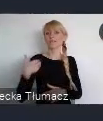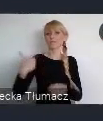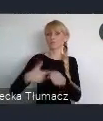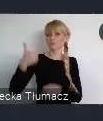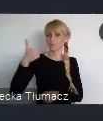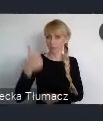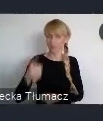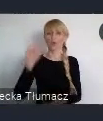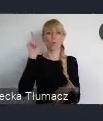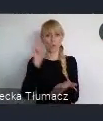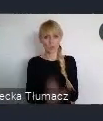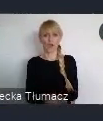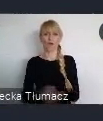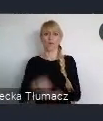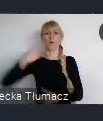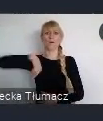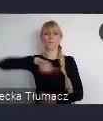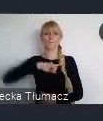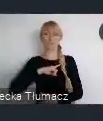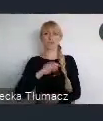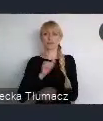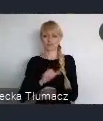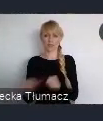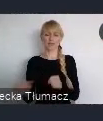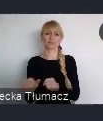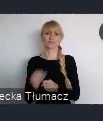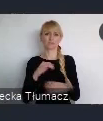więcej ochoty do tego, aby współ zarządzać tą naszą właśnie lokalnością.